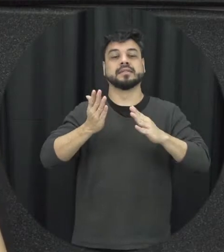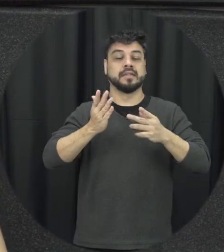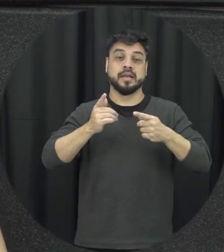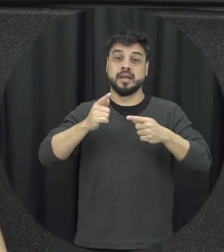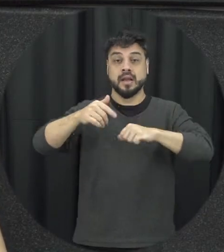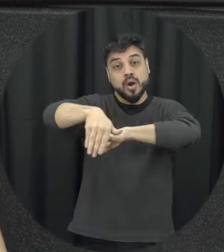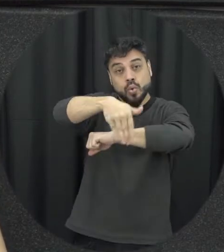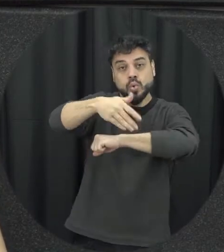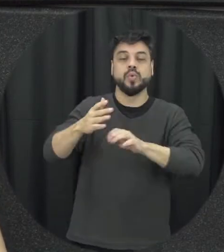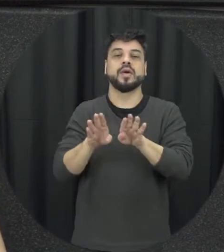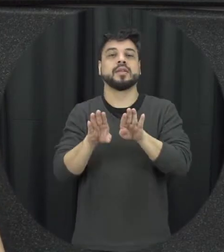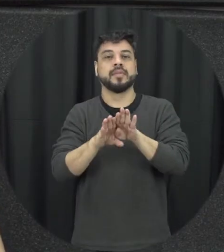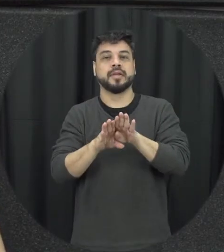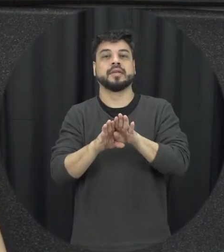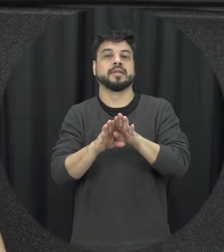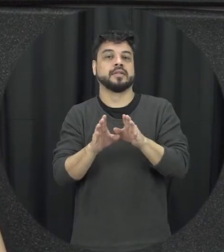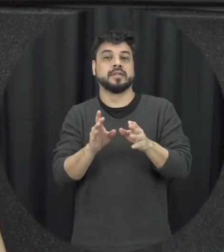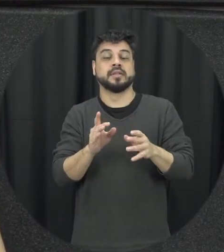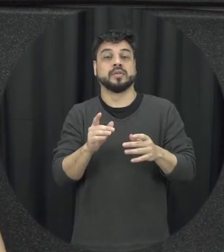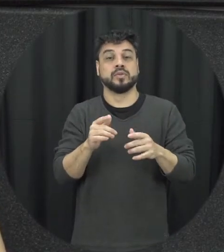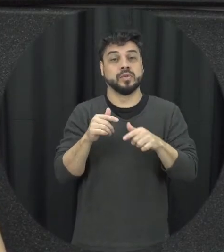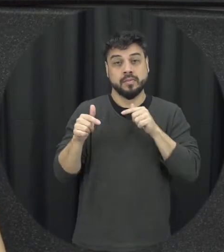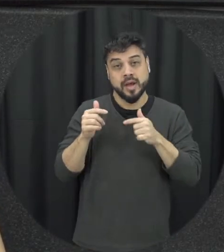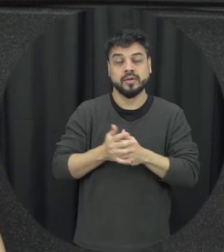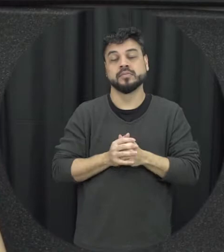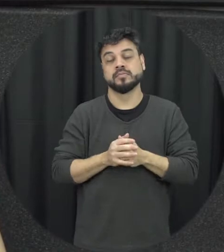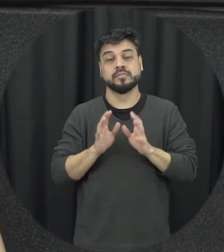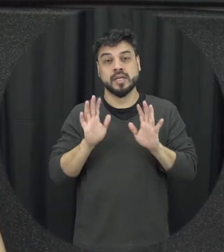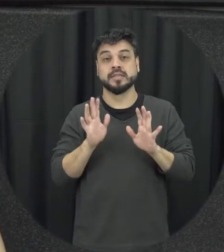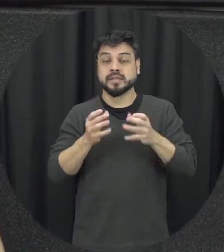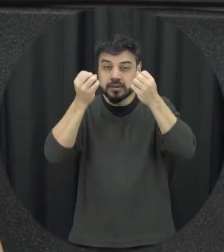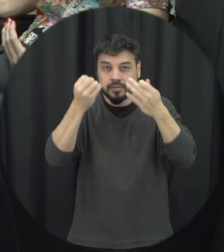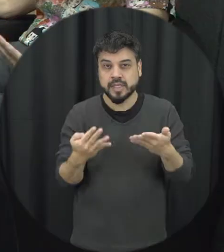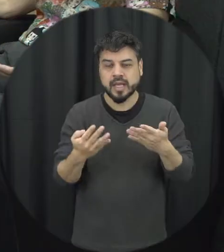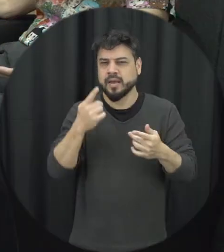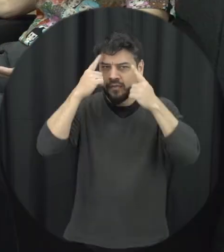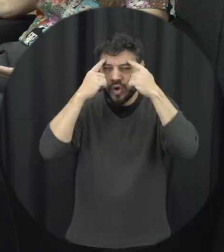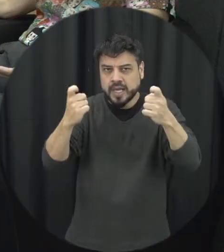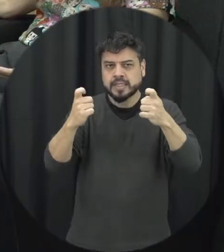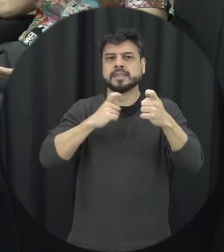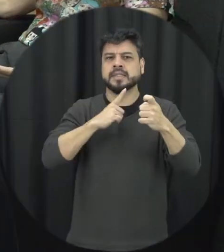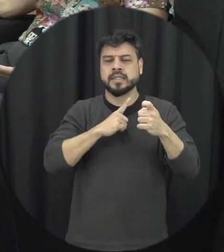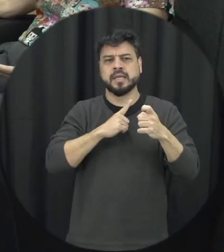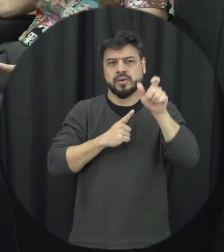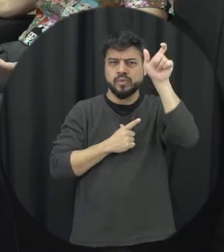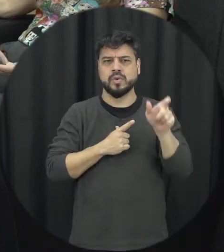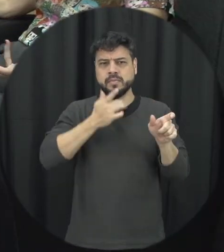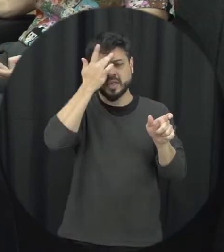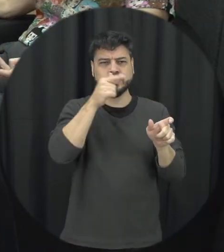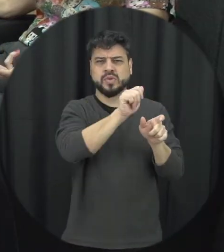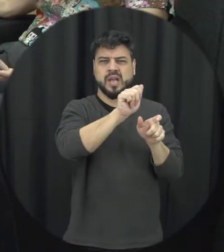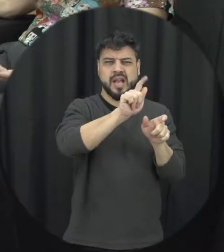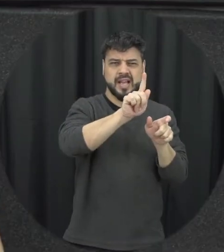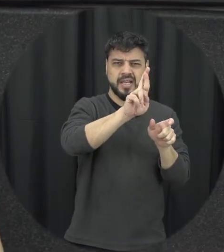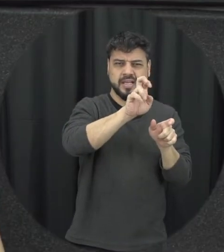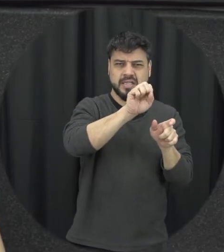a gente tá falando que essa violência muitas vezes acontece tendo como agressor o namorado